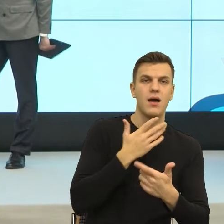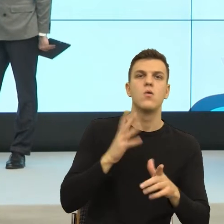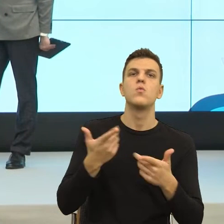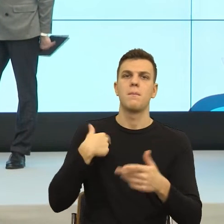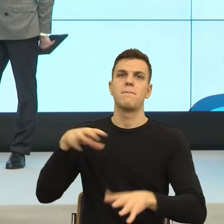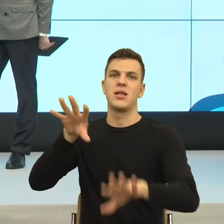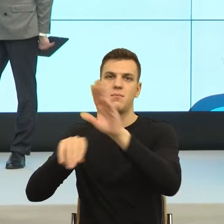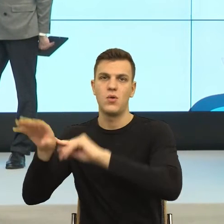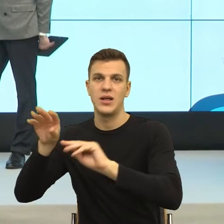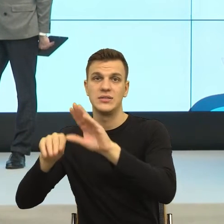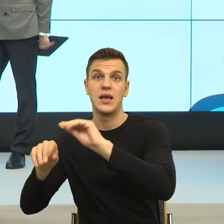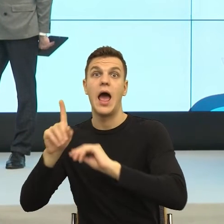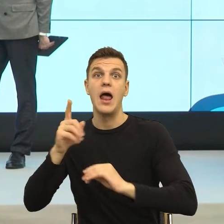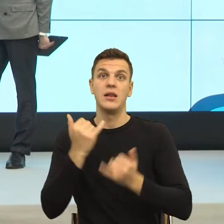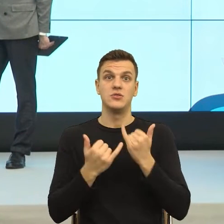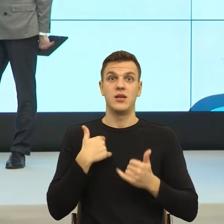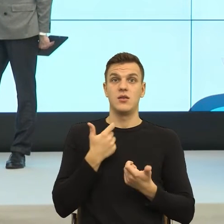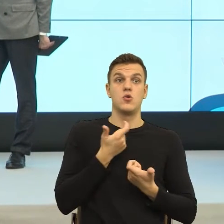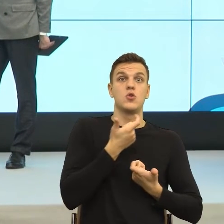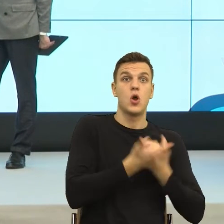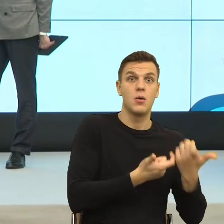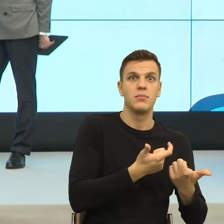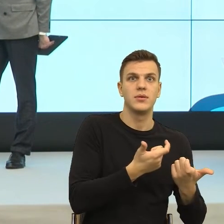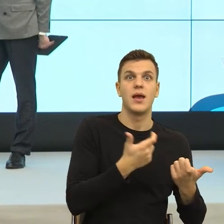Narzędzia są dokładnie te same. Jaka jest forma ochrony?